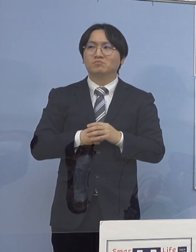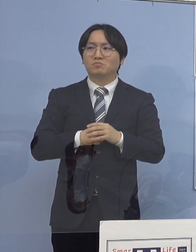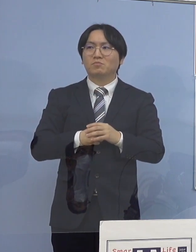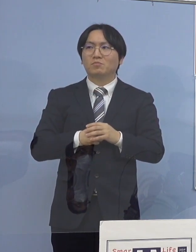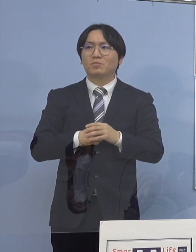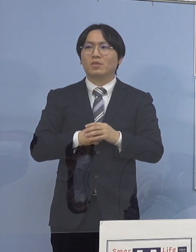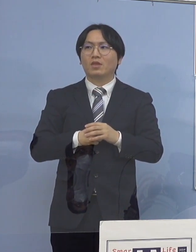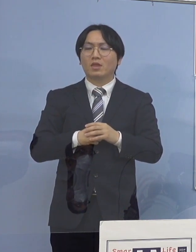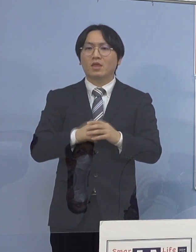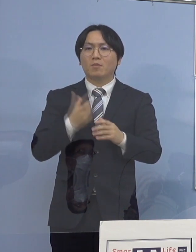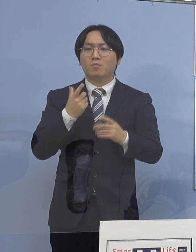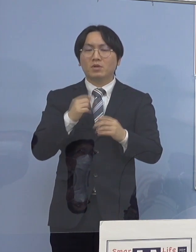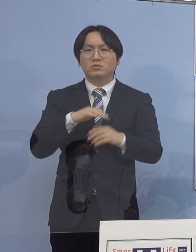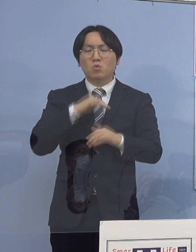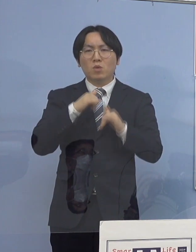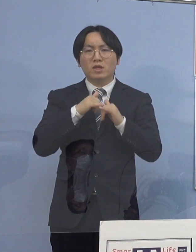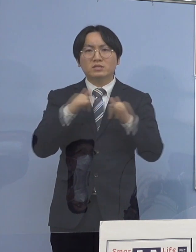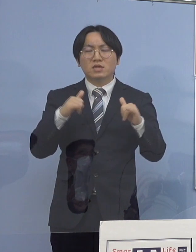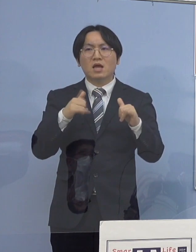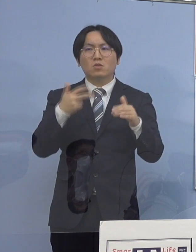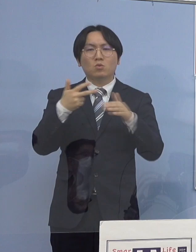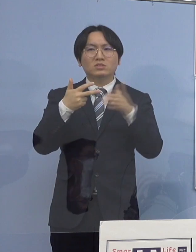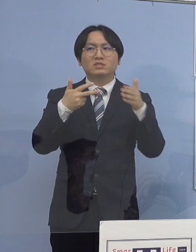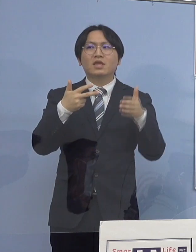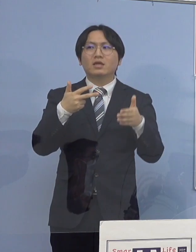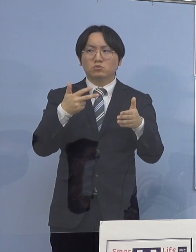高齢者施設が入ると 当然、まず多くなる